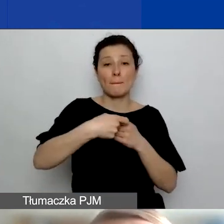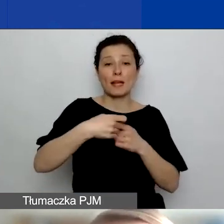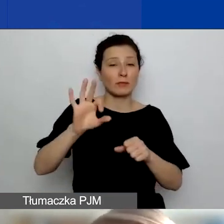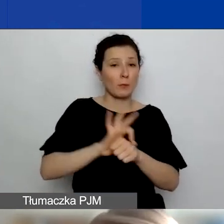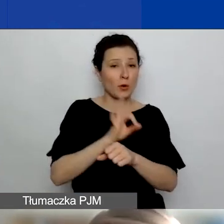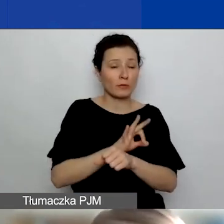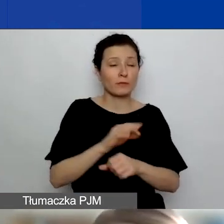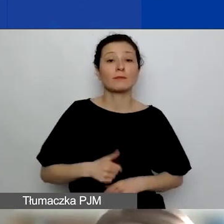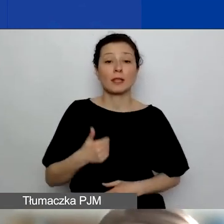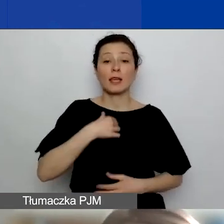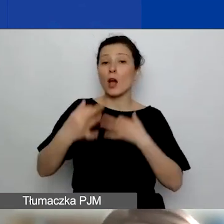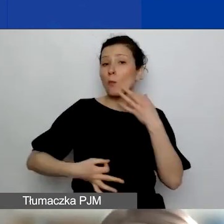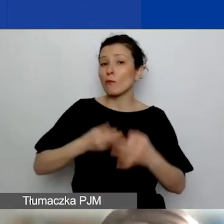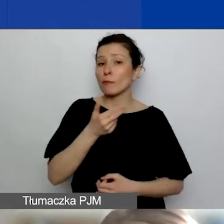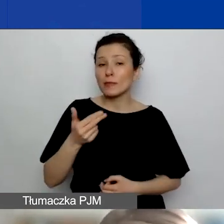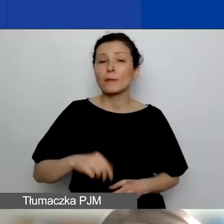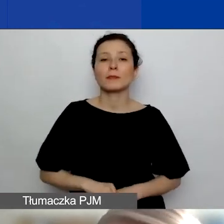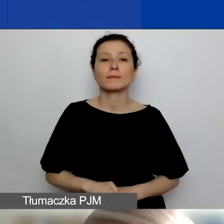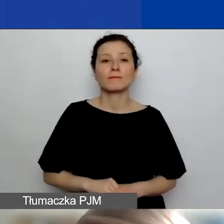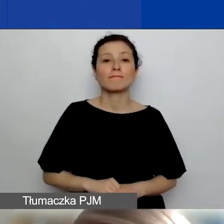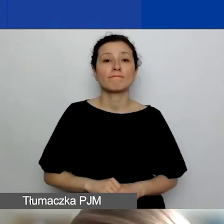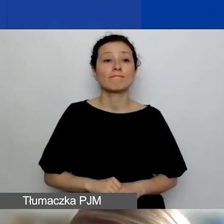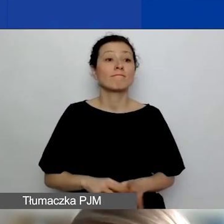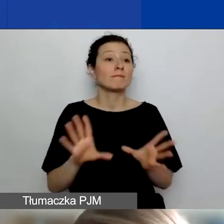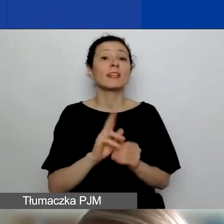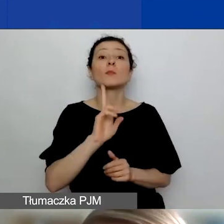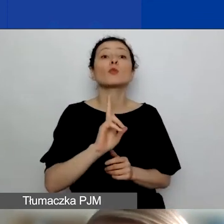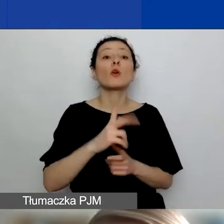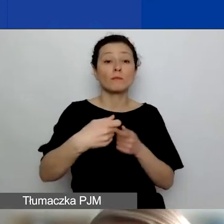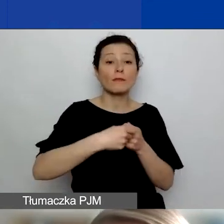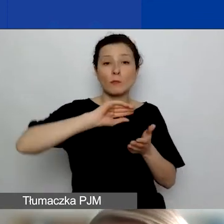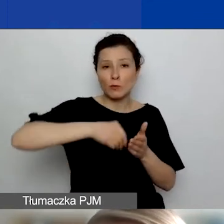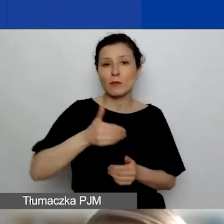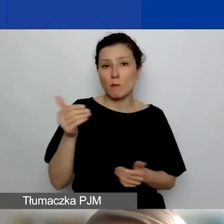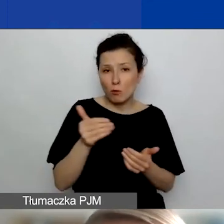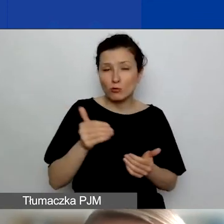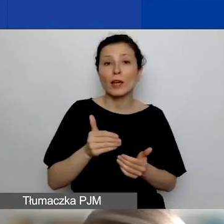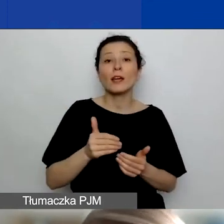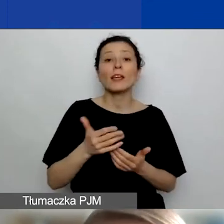Ja opowiem o tym, z kim można zawierać partnerstwa i składać wnioski partnerskie w naszym konkursie,